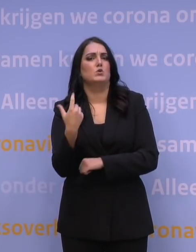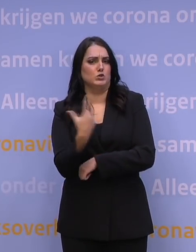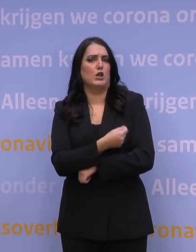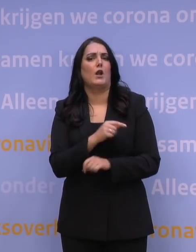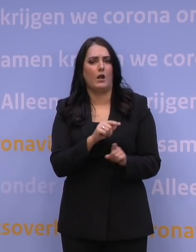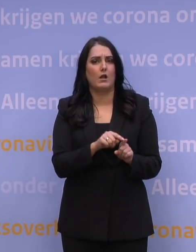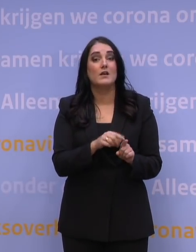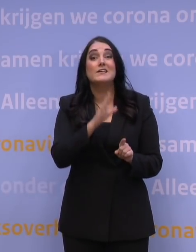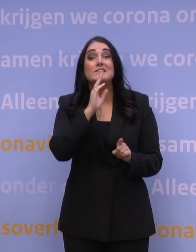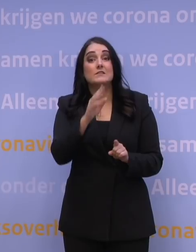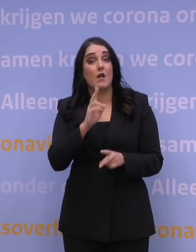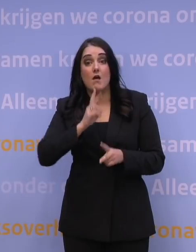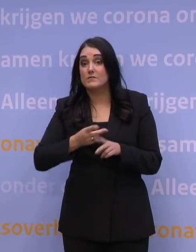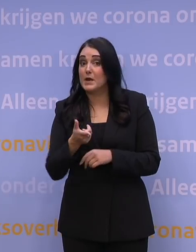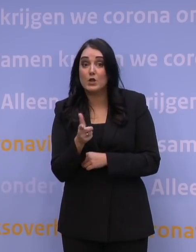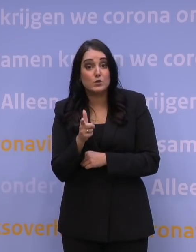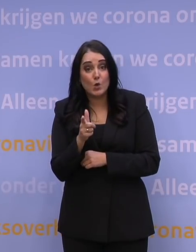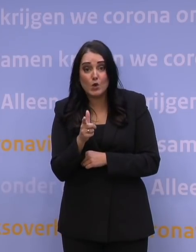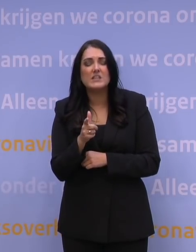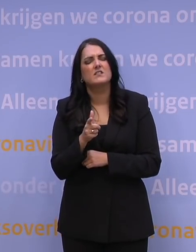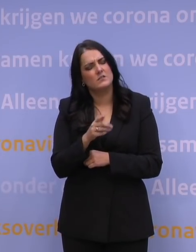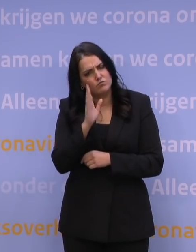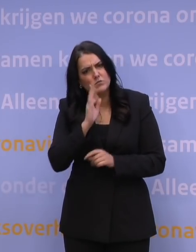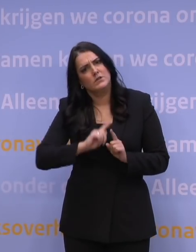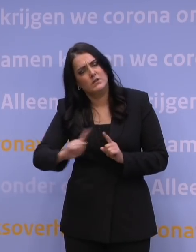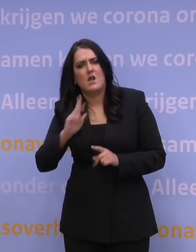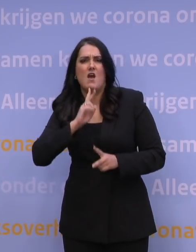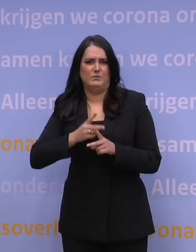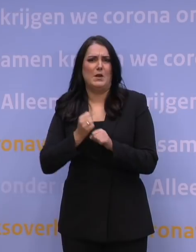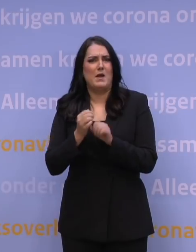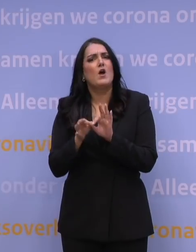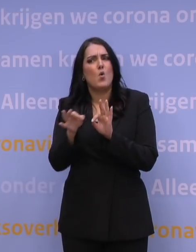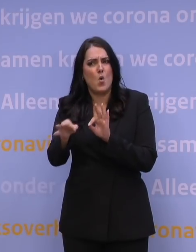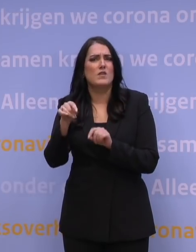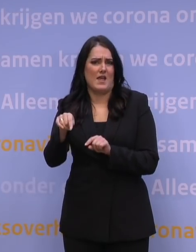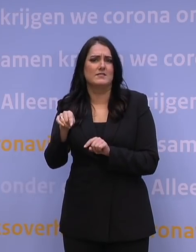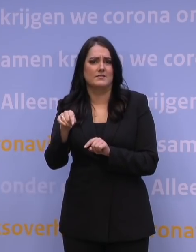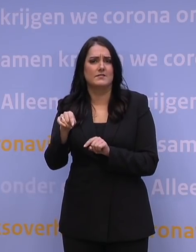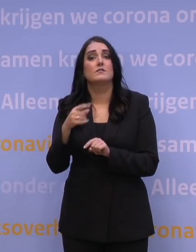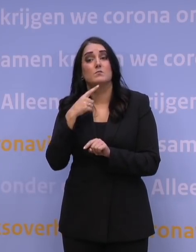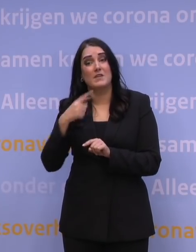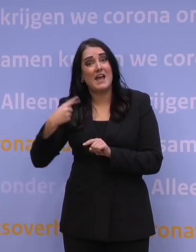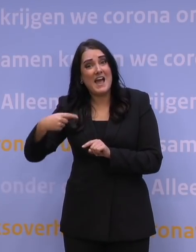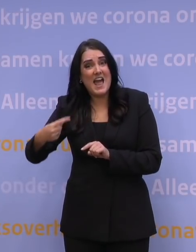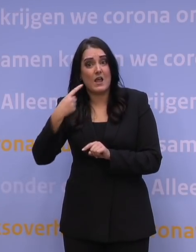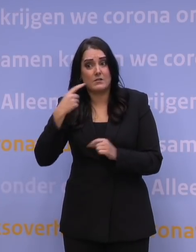En als u nog geen afspraak heeft, maak die dan alsnog, online. Omdat we elke dag blijven uitbreiden,